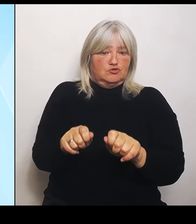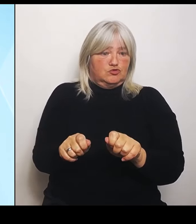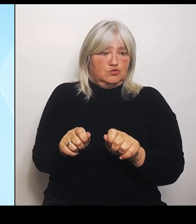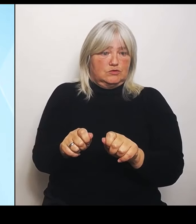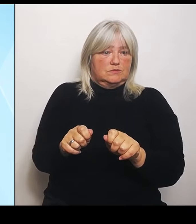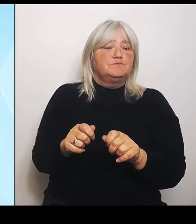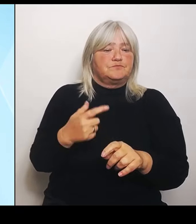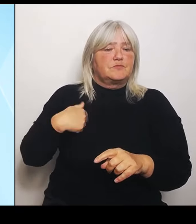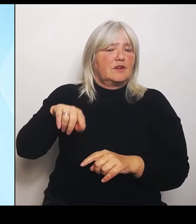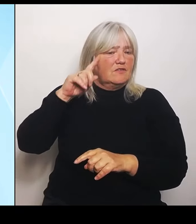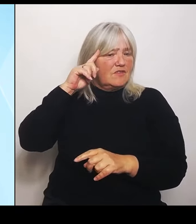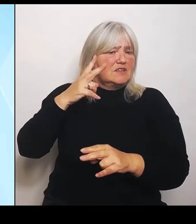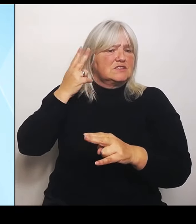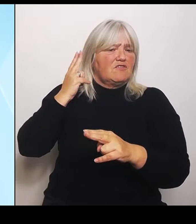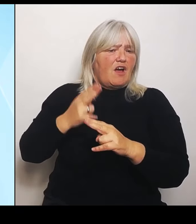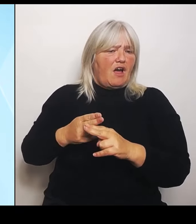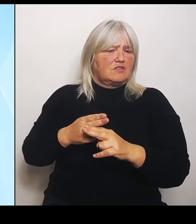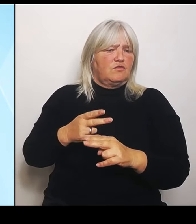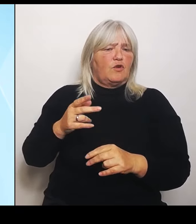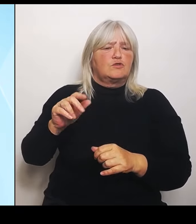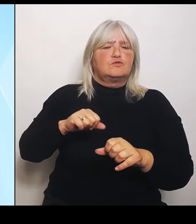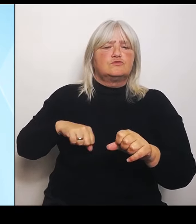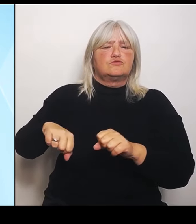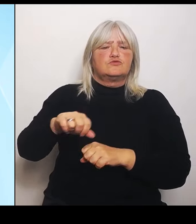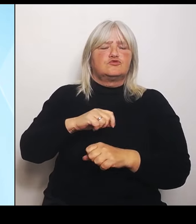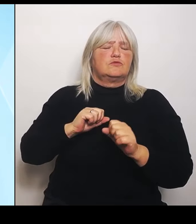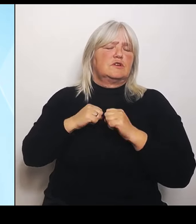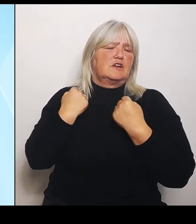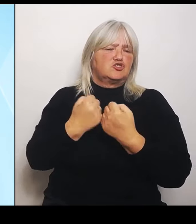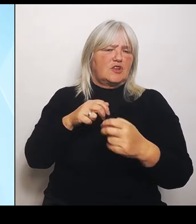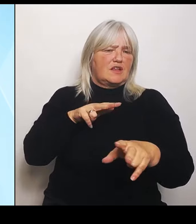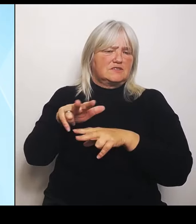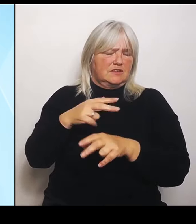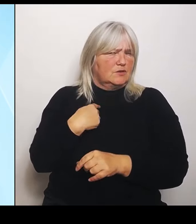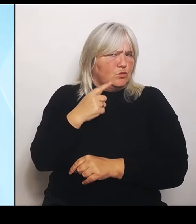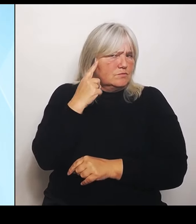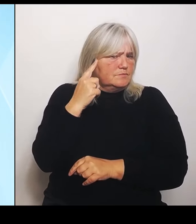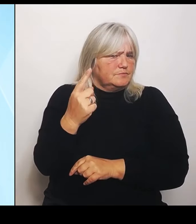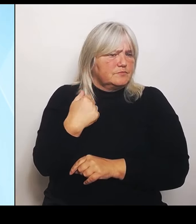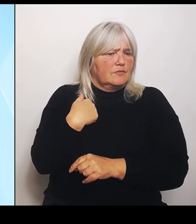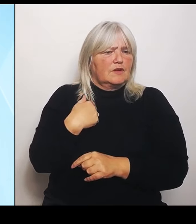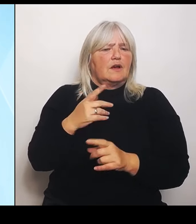Wir stehen auch zu dieser sogenannten Riedstrom- Vereinbarung aus dem Jahr